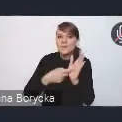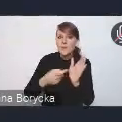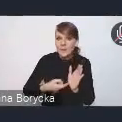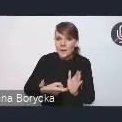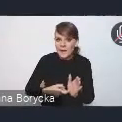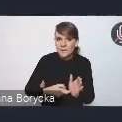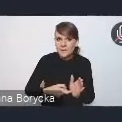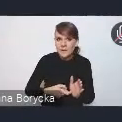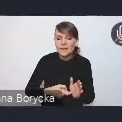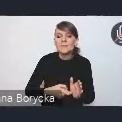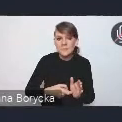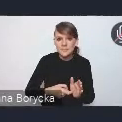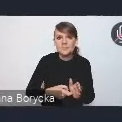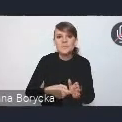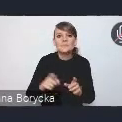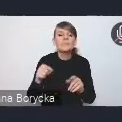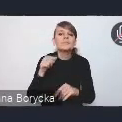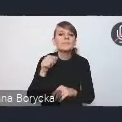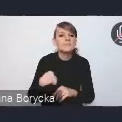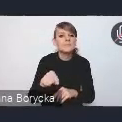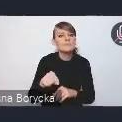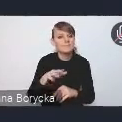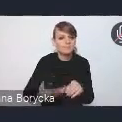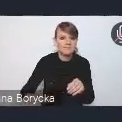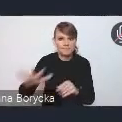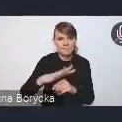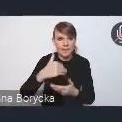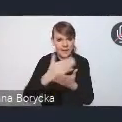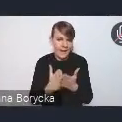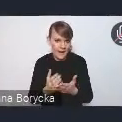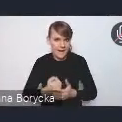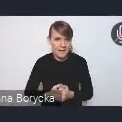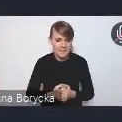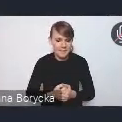i takich postulatów na poziomie krajowym. Stąd te zobowiązania